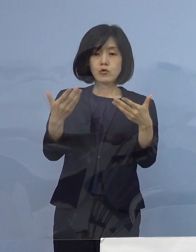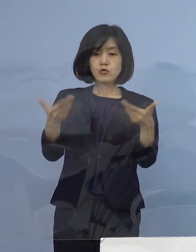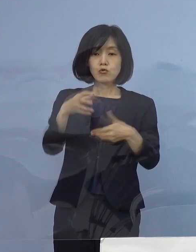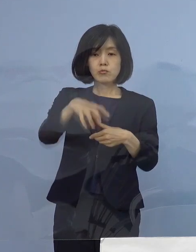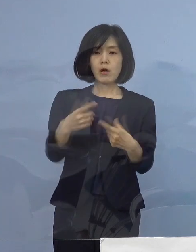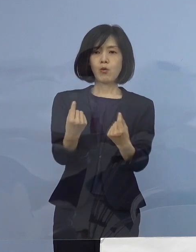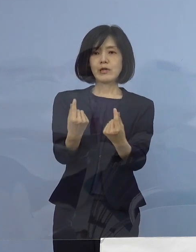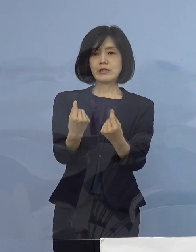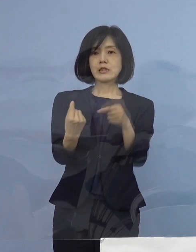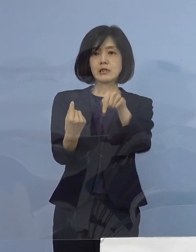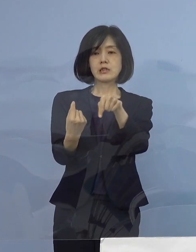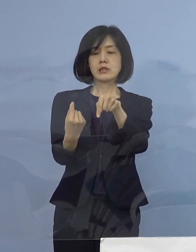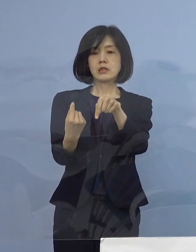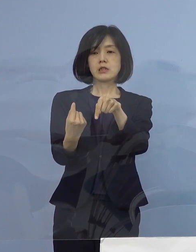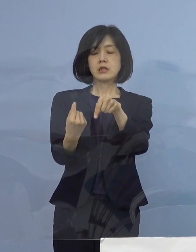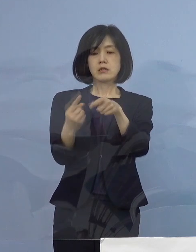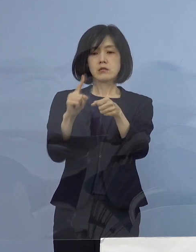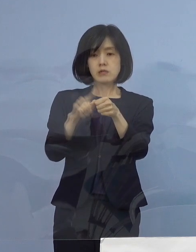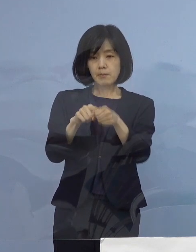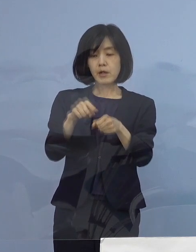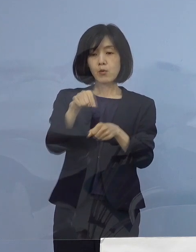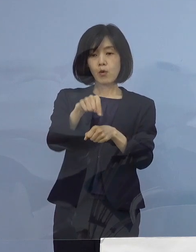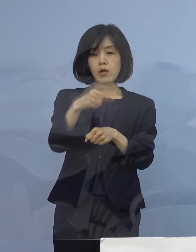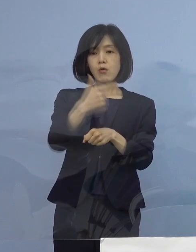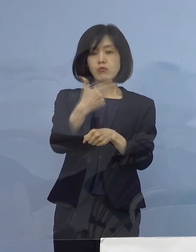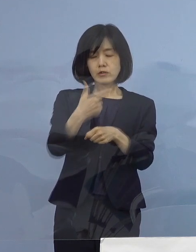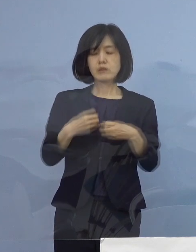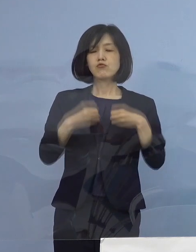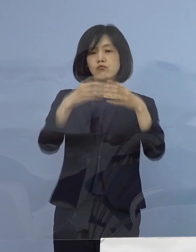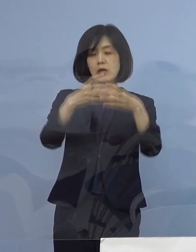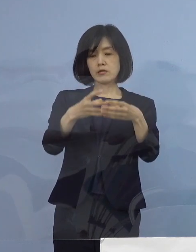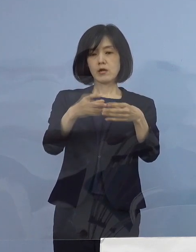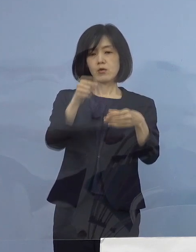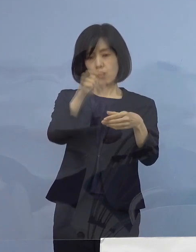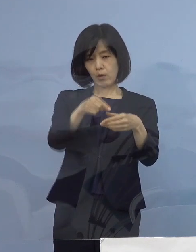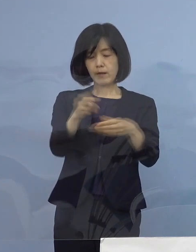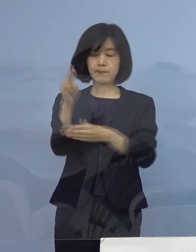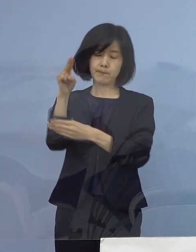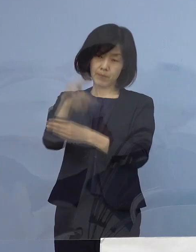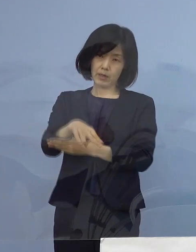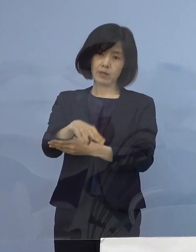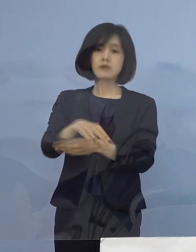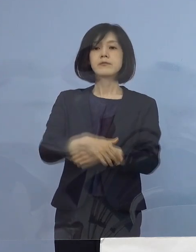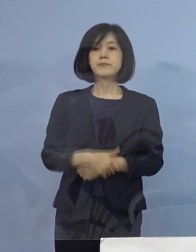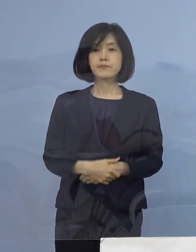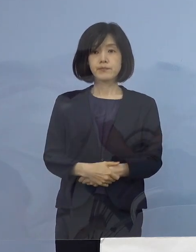このことから この6名をクラスターとして 認定することといたしました